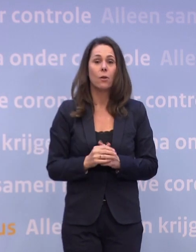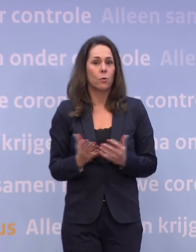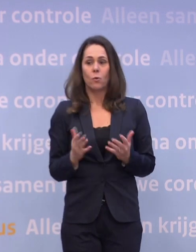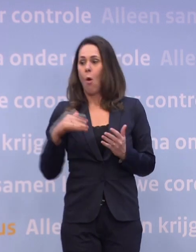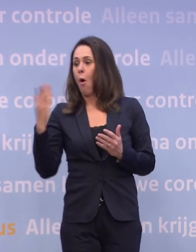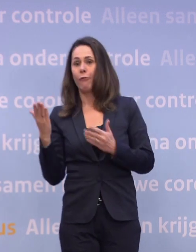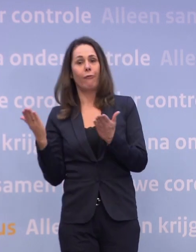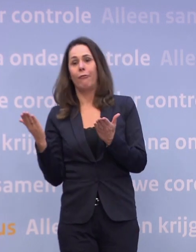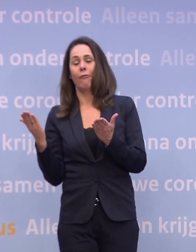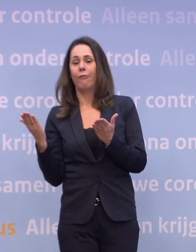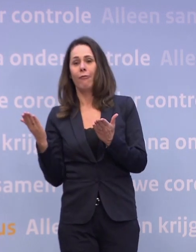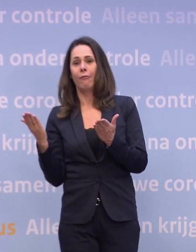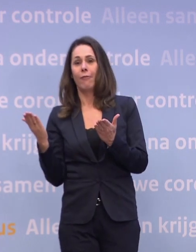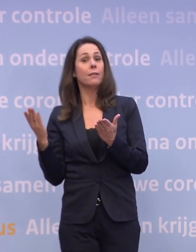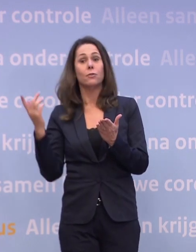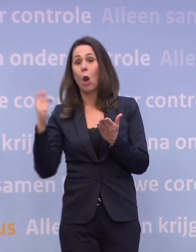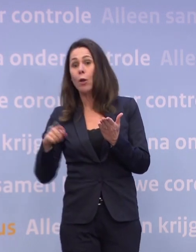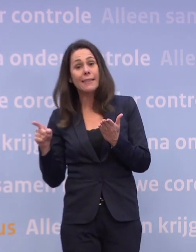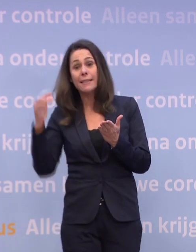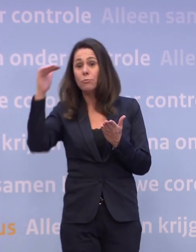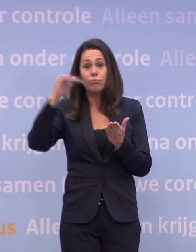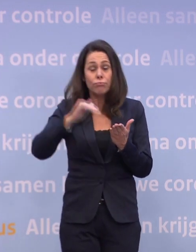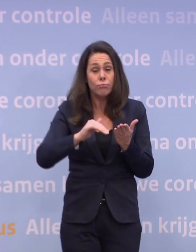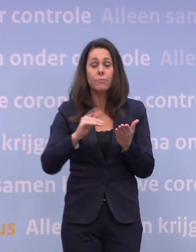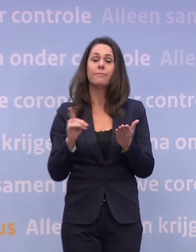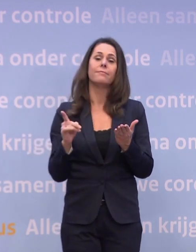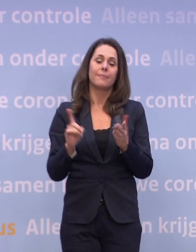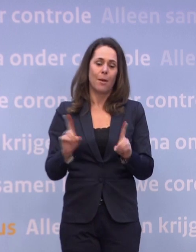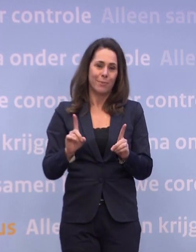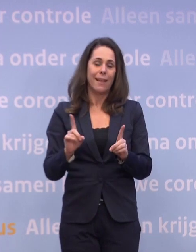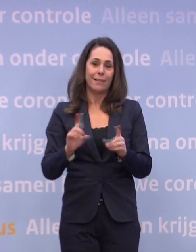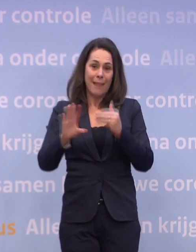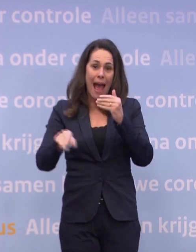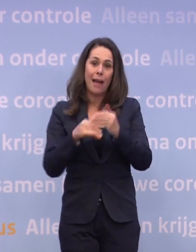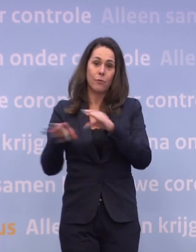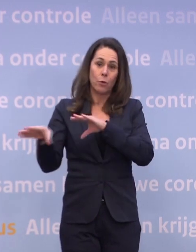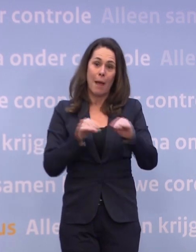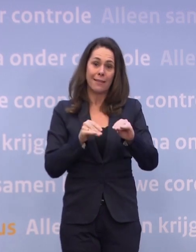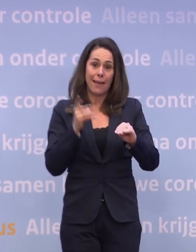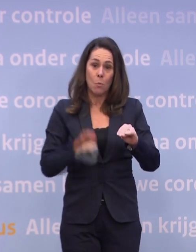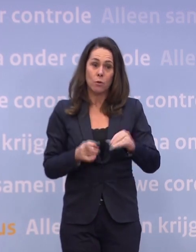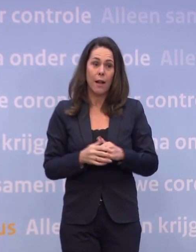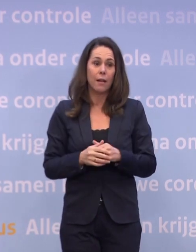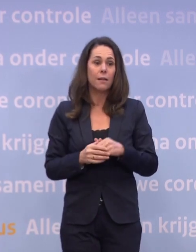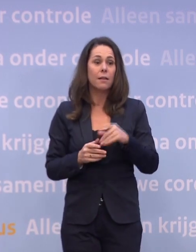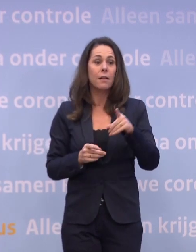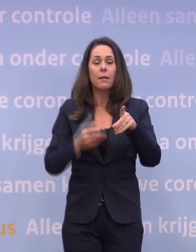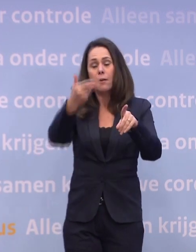En als het ons niet lukt om die daling voort te zetten... ...ja, dan zijn aanvullende maatregelen onvermijdelijk. Zou dat ook regionaal kunnen?